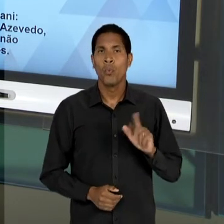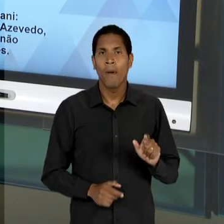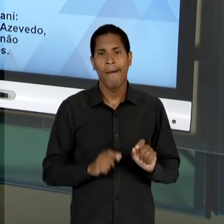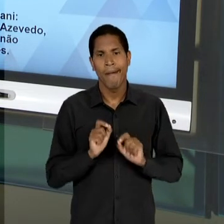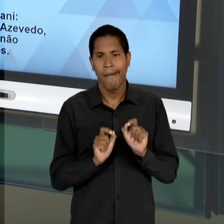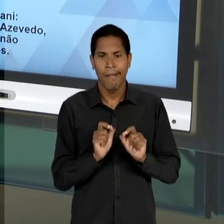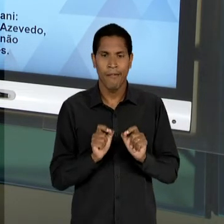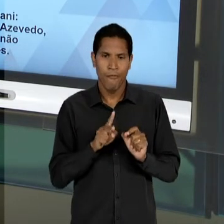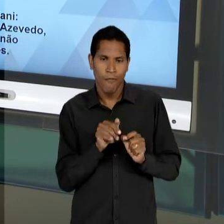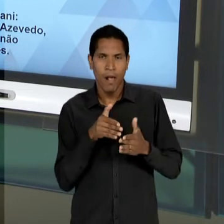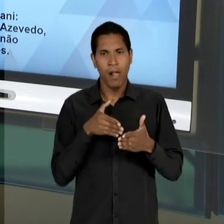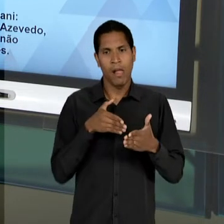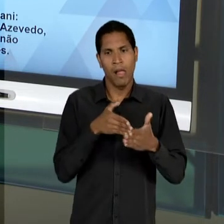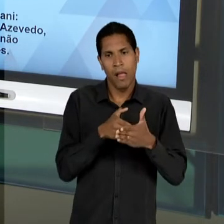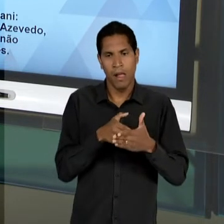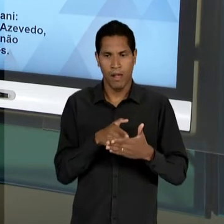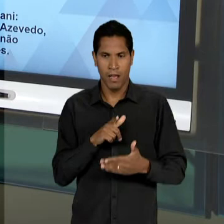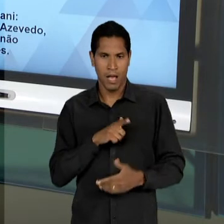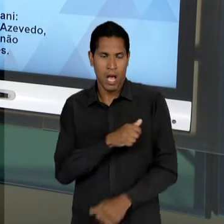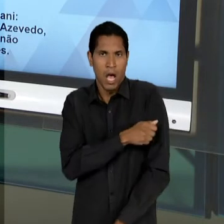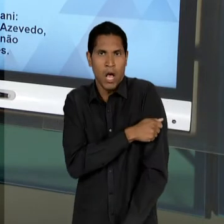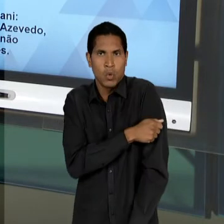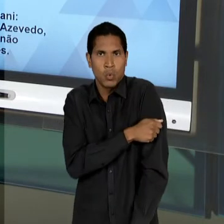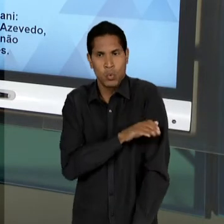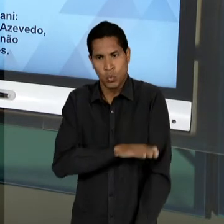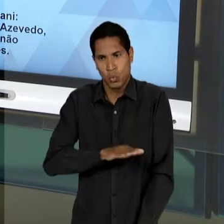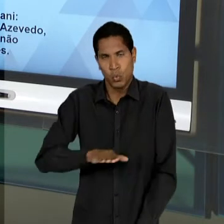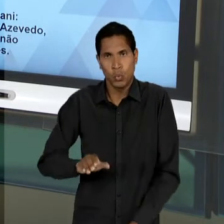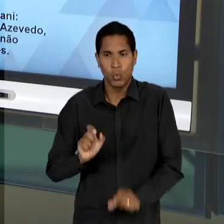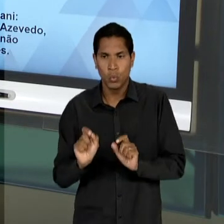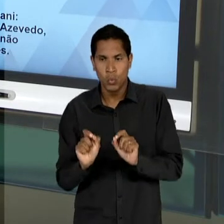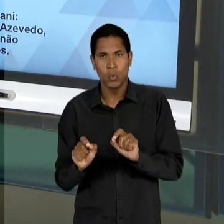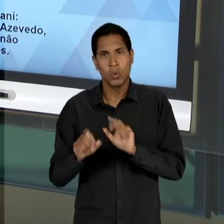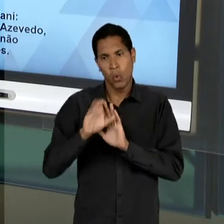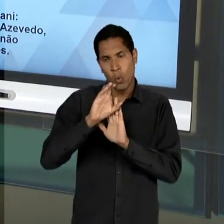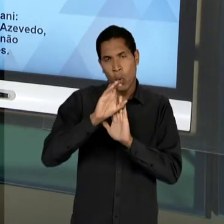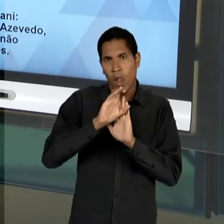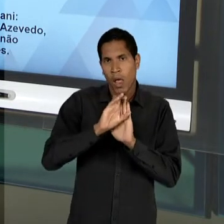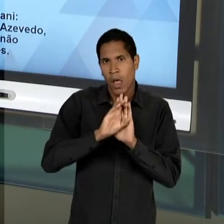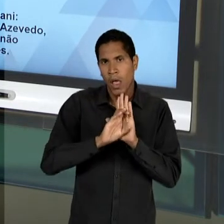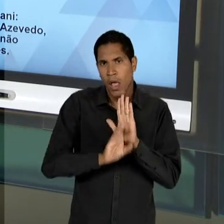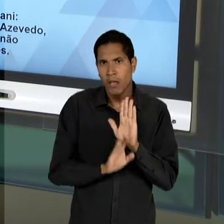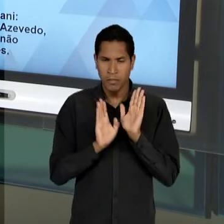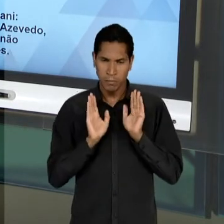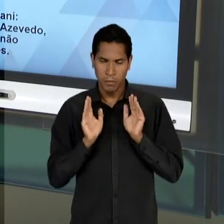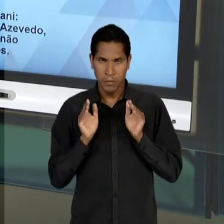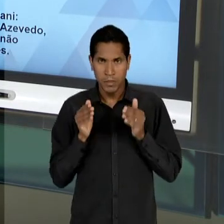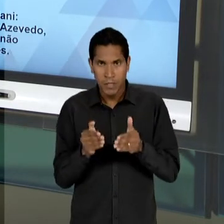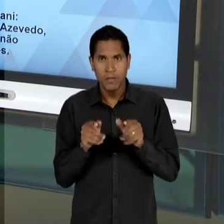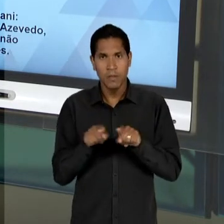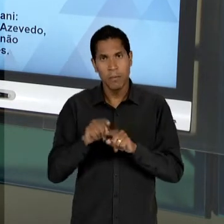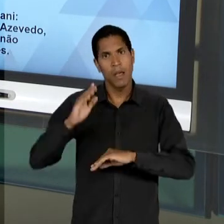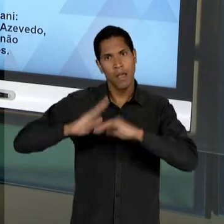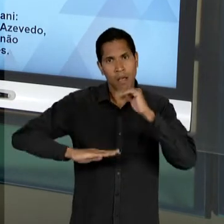ALUNO, DESSE NÍVEL DE ENSINO, EM TER UM CURRÍCULO ESPECÍFICO, QUE O HABILITE, QUE POSSIBILITE,